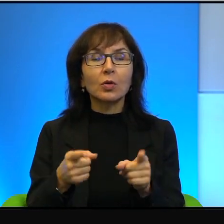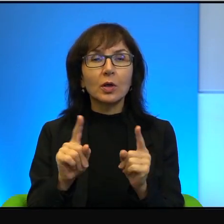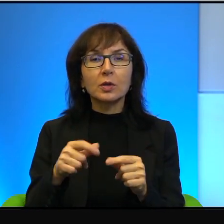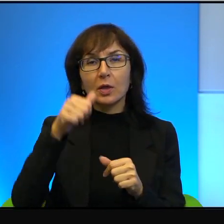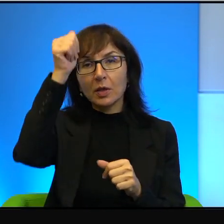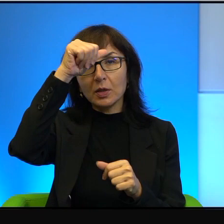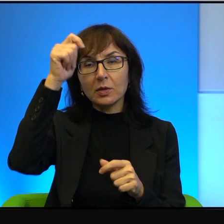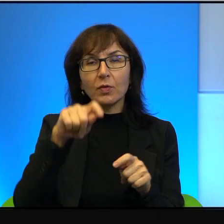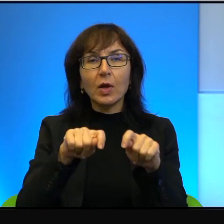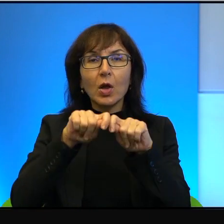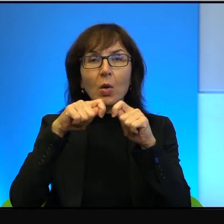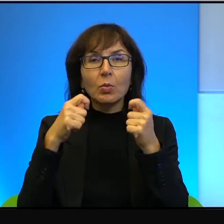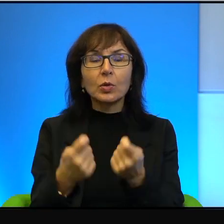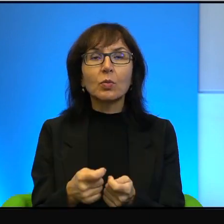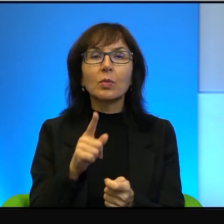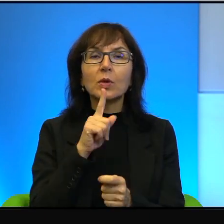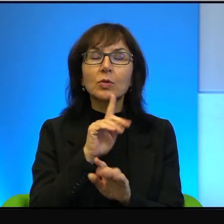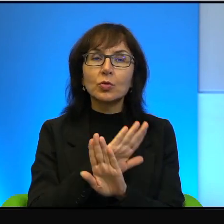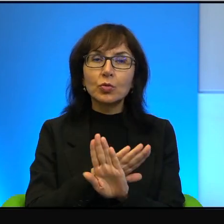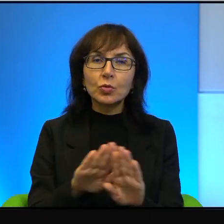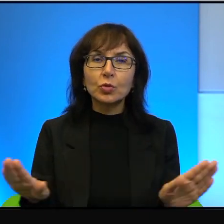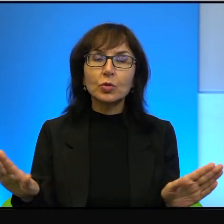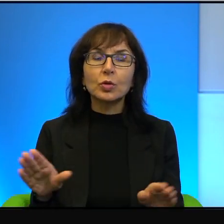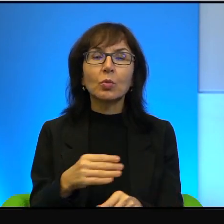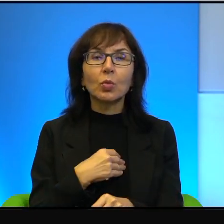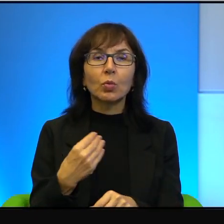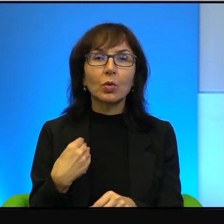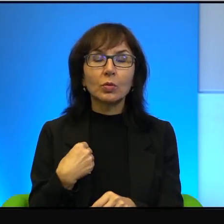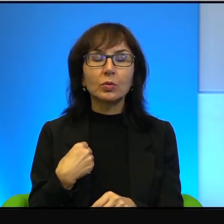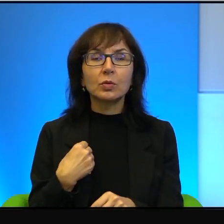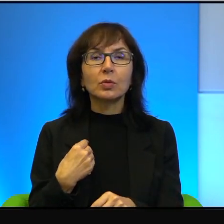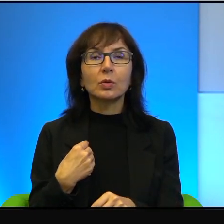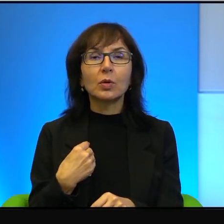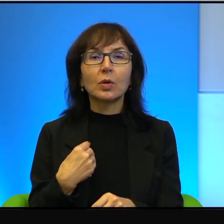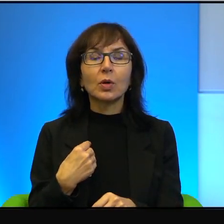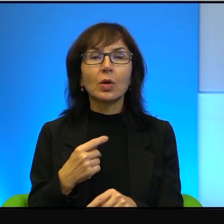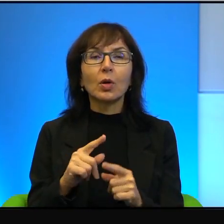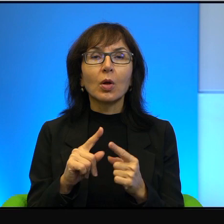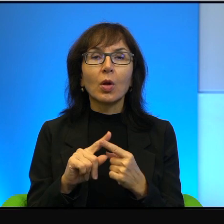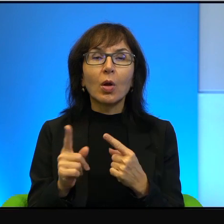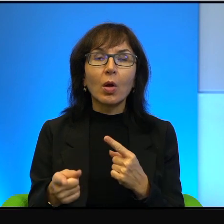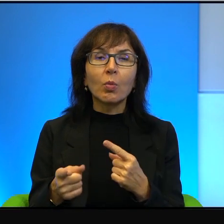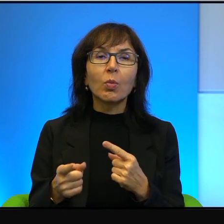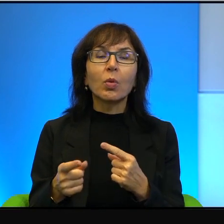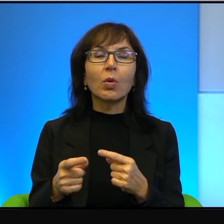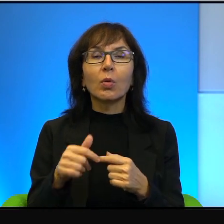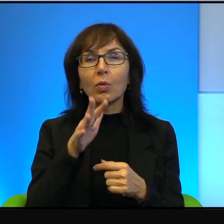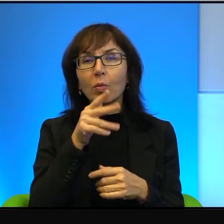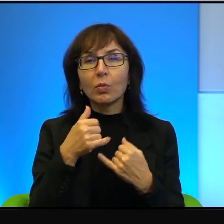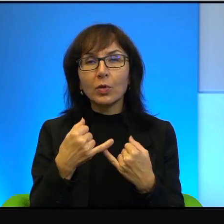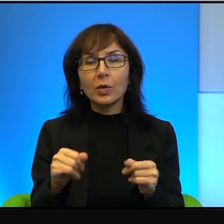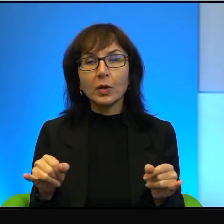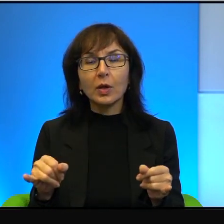Przełamać ciszę po polsku, po hebrajsku Shovrim Shtika, to są exżołnierze